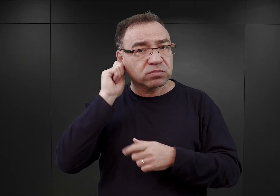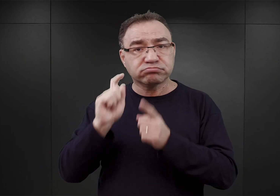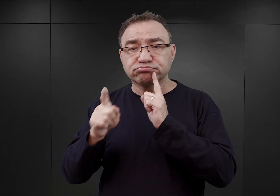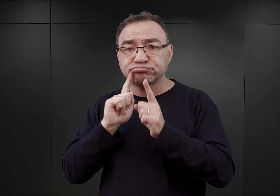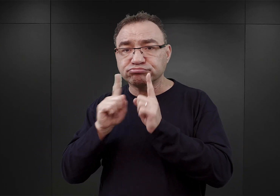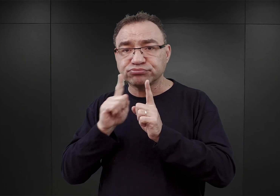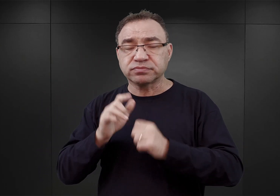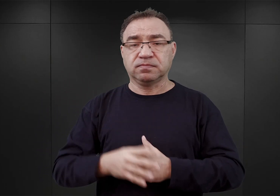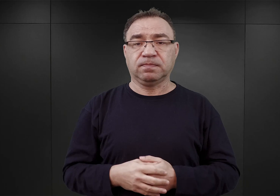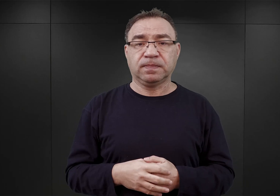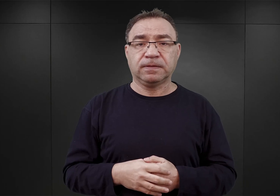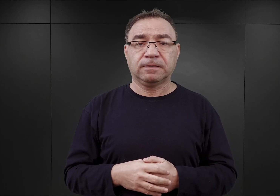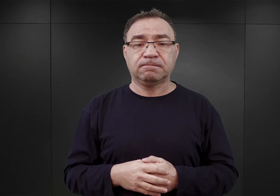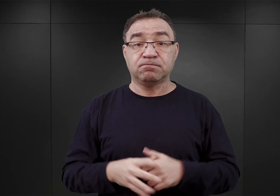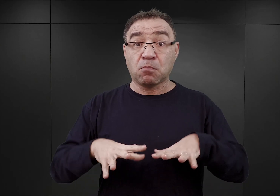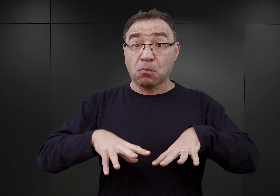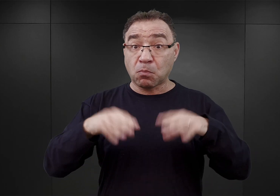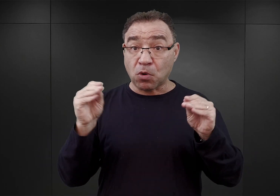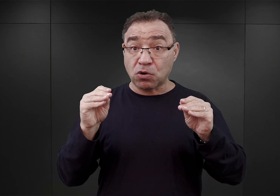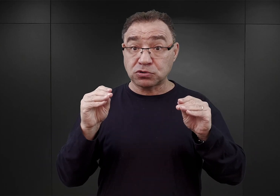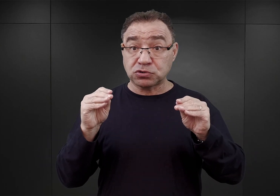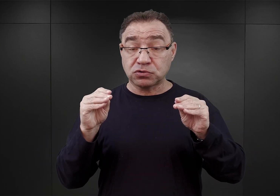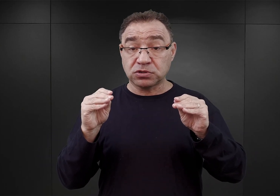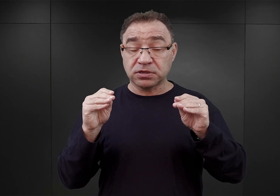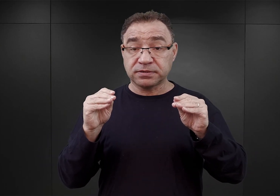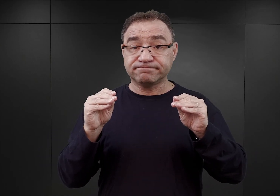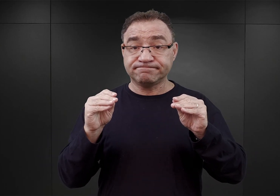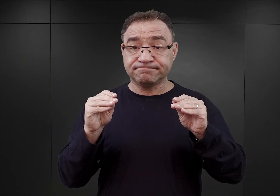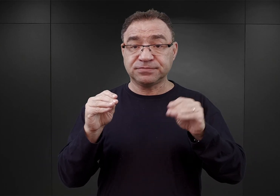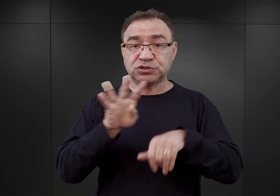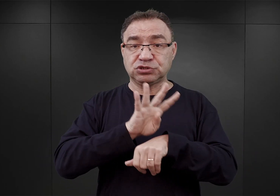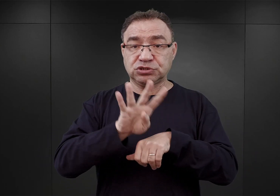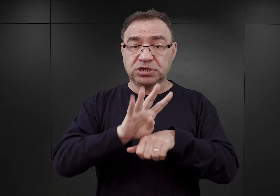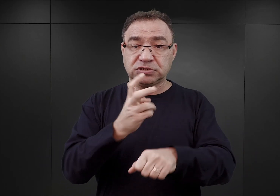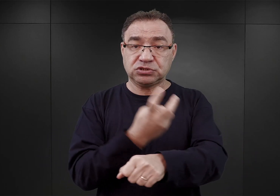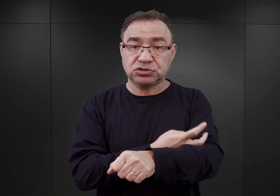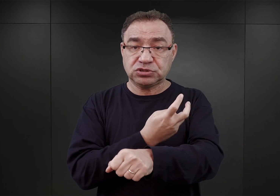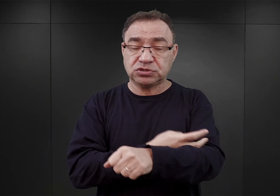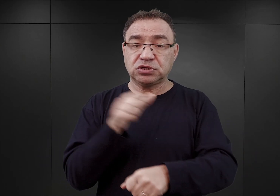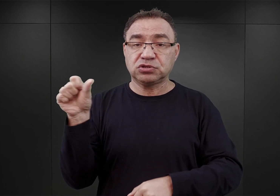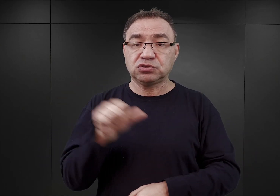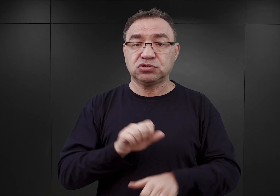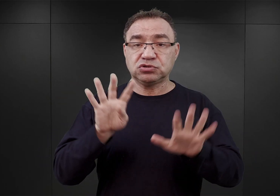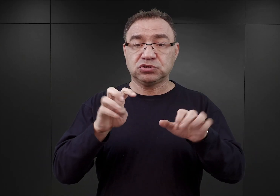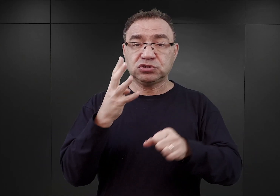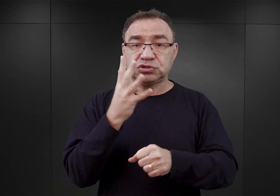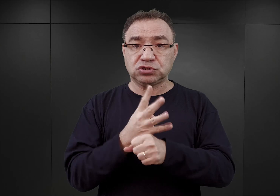Za początek funkcjonowania obozu Auschwitz uważa się 14 czerwca 1940 roku,